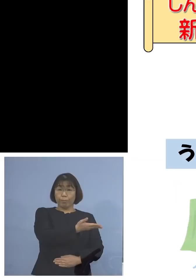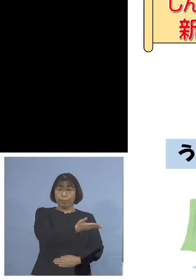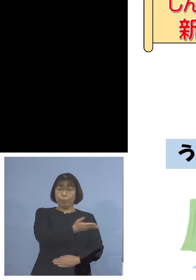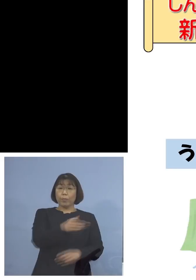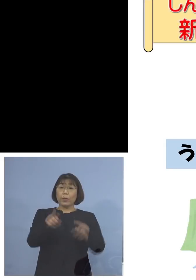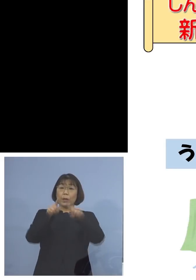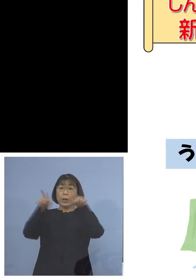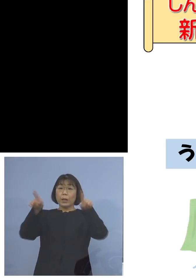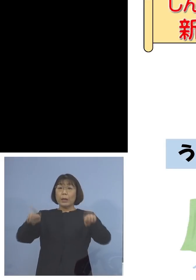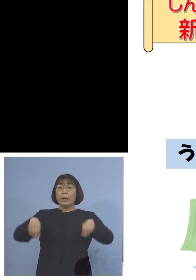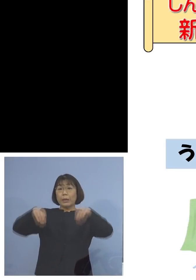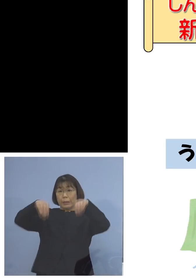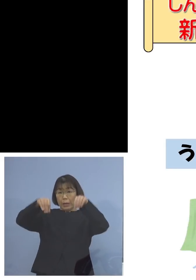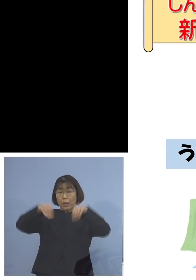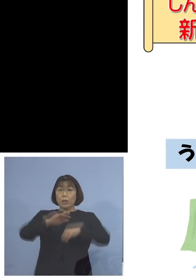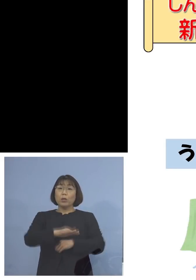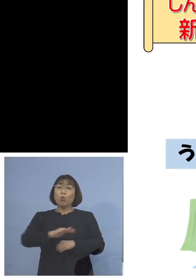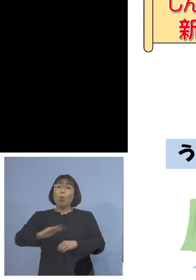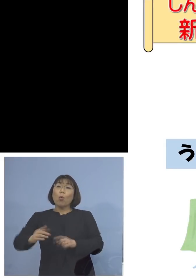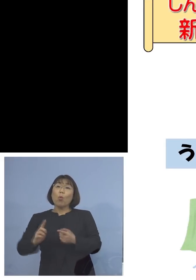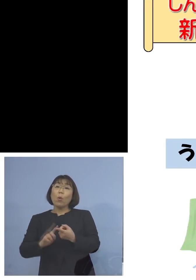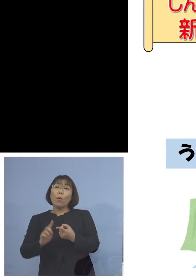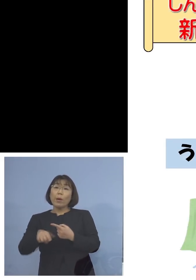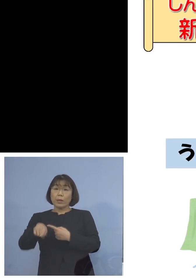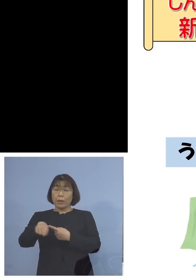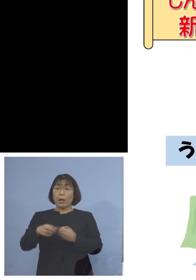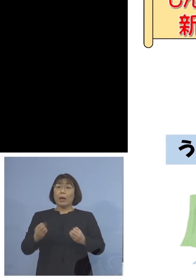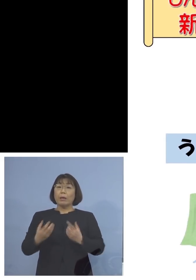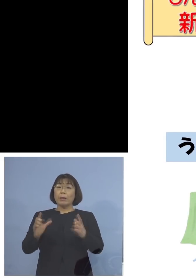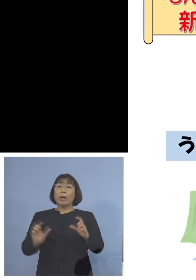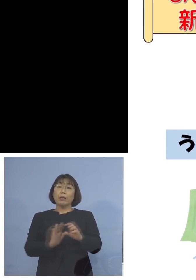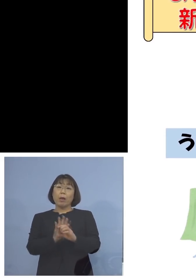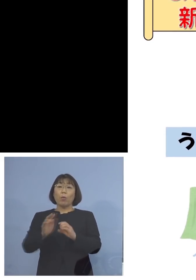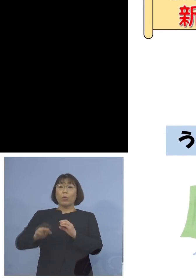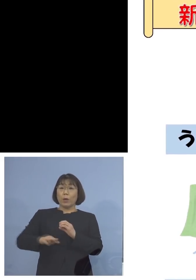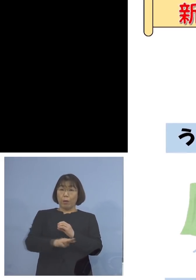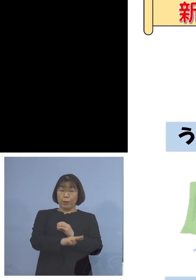子どもさん向けにと 新型コロナウイルスに